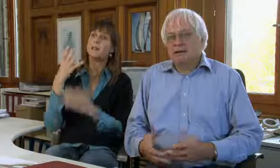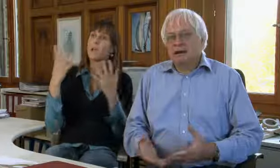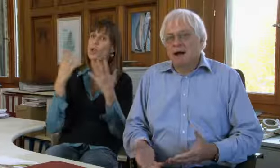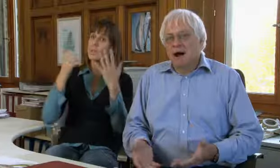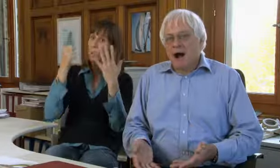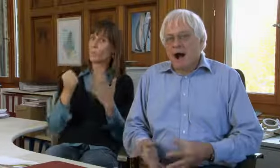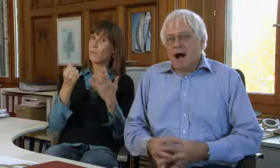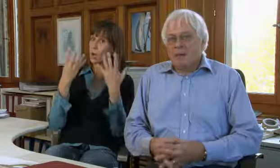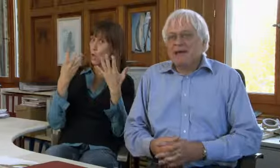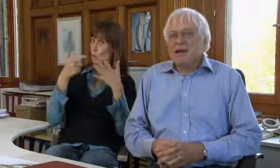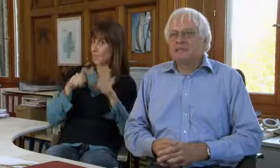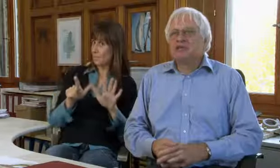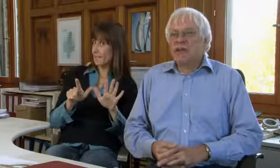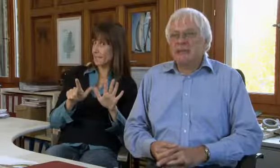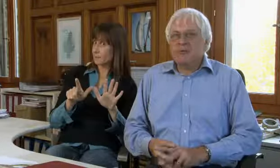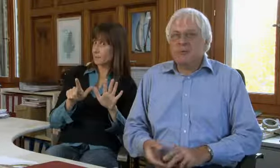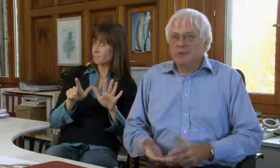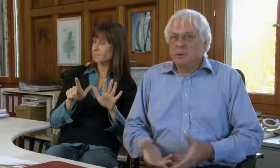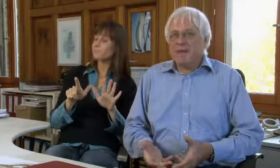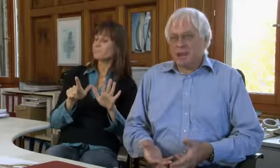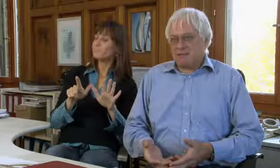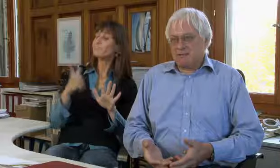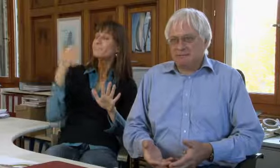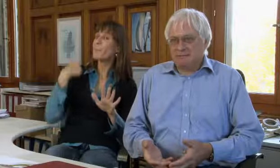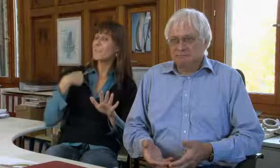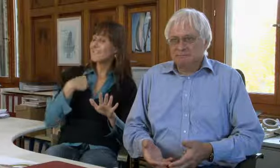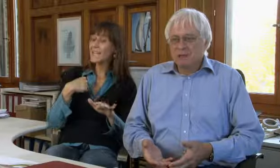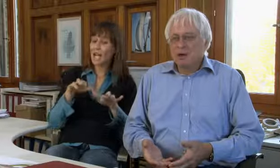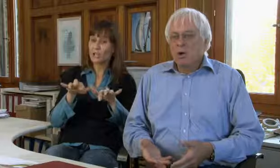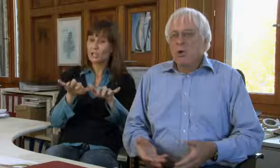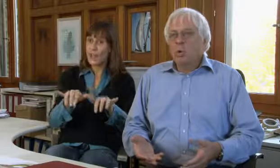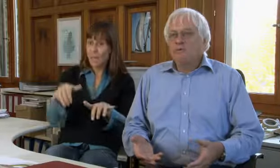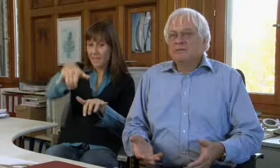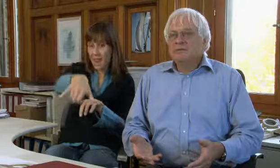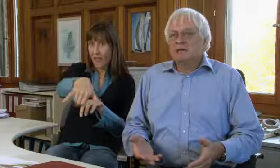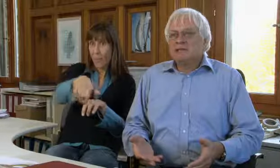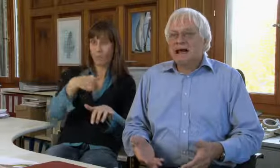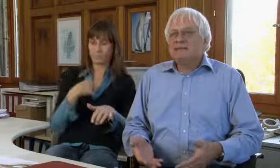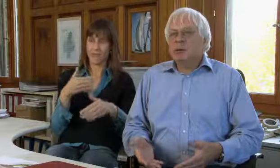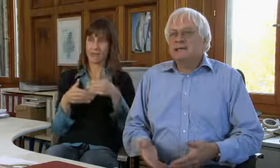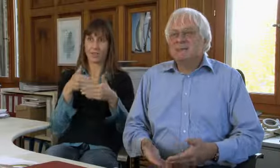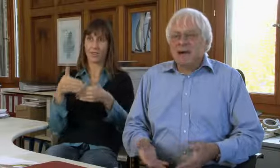1979 habe ich eigentlich das Schreibtelefon